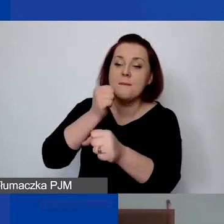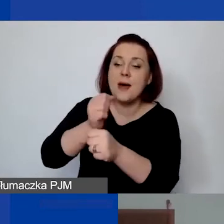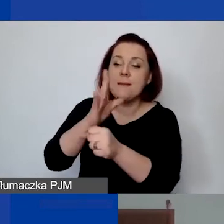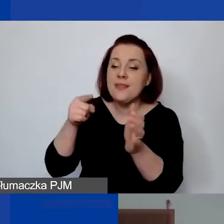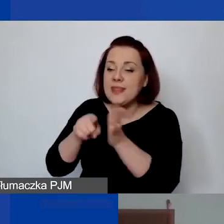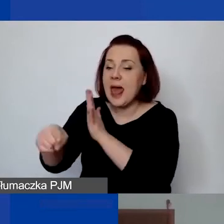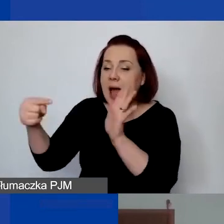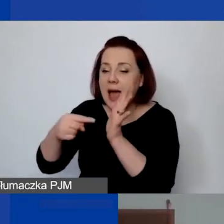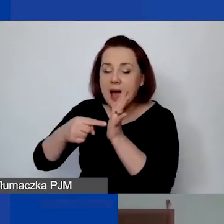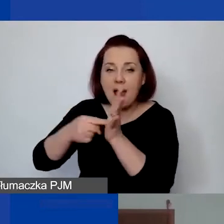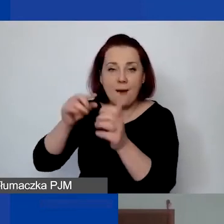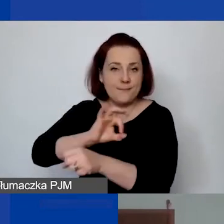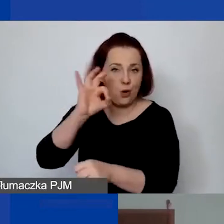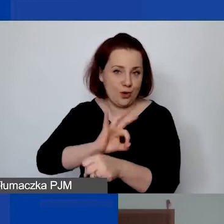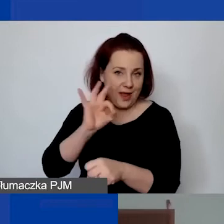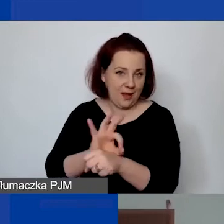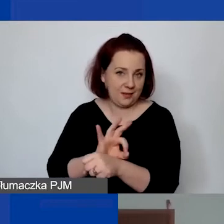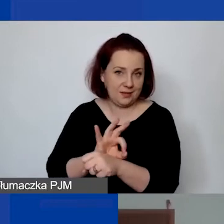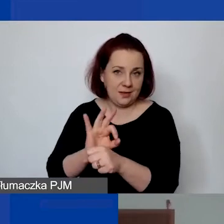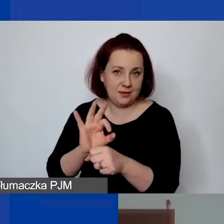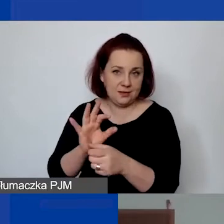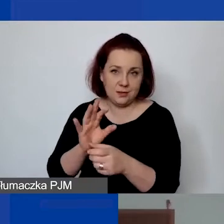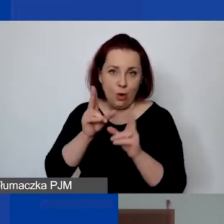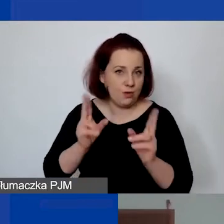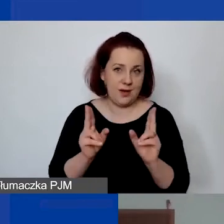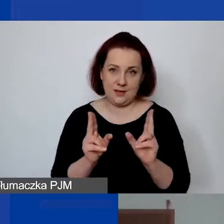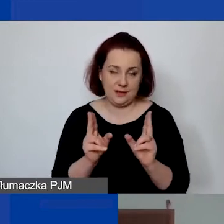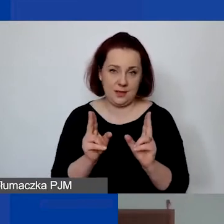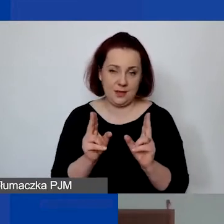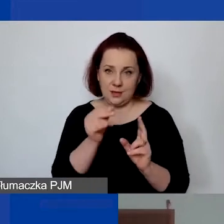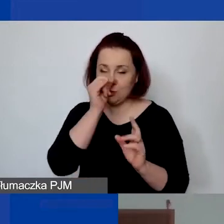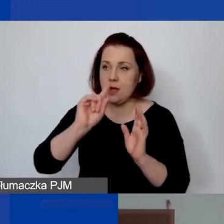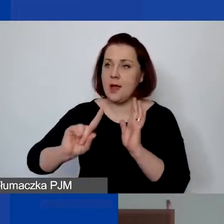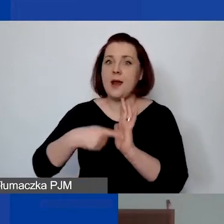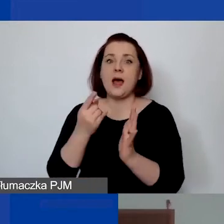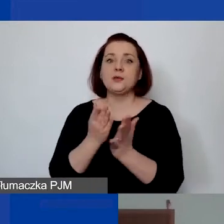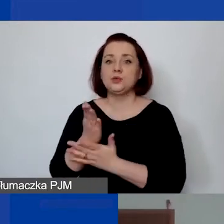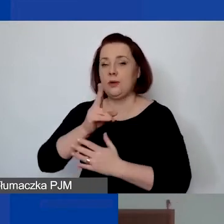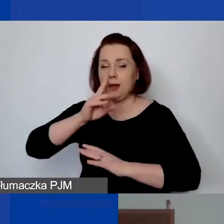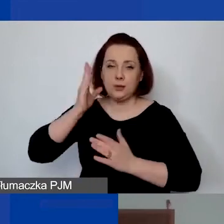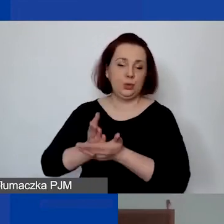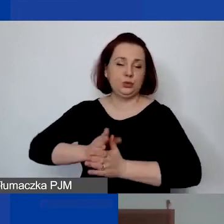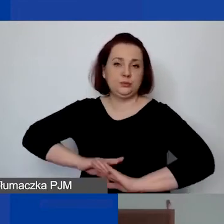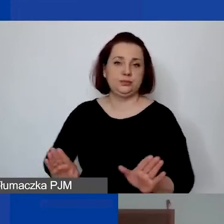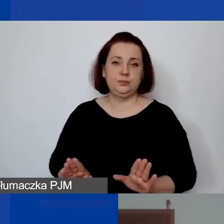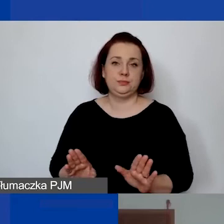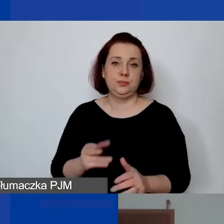Musi to być czas trwania znaczący. To nie może być jednorazowa usługa, jeżeli chcemy, żeby to był personel.